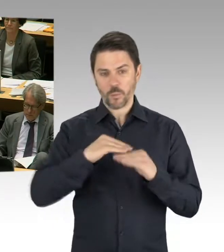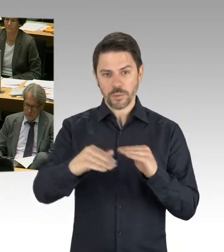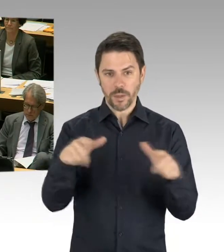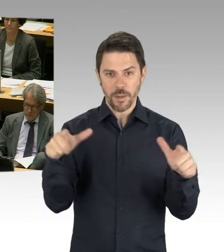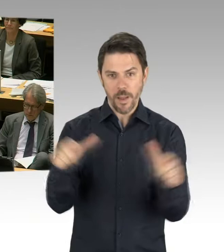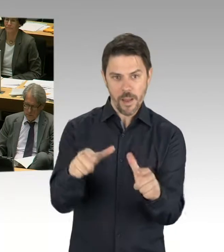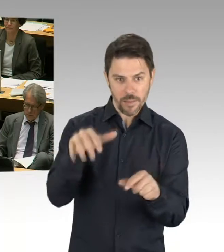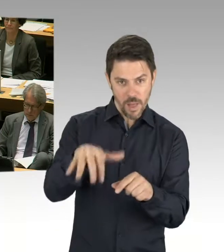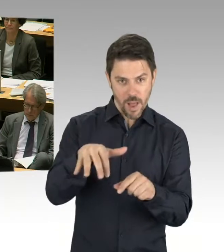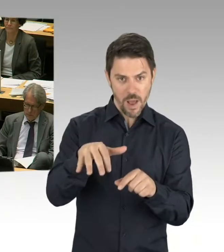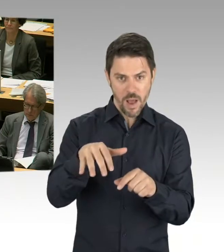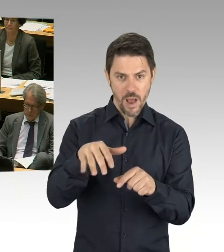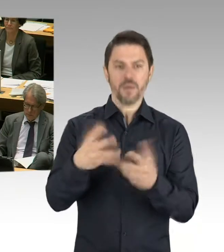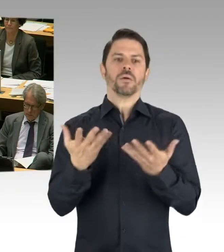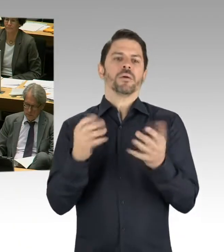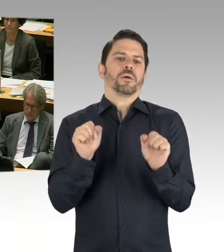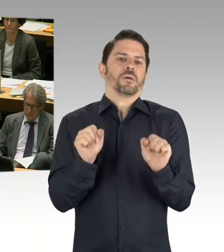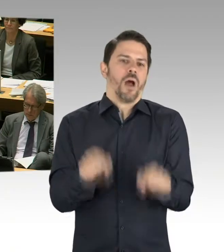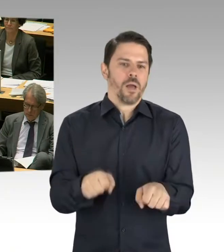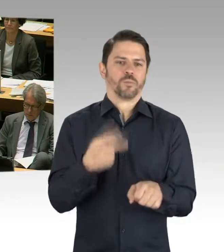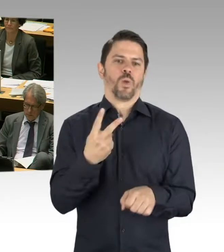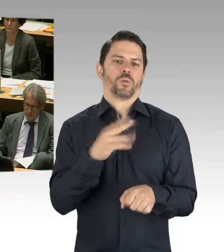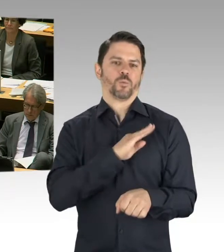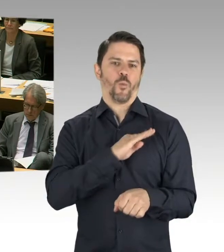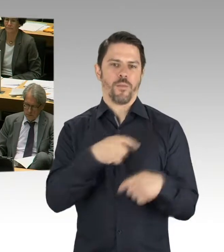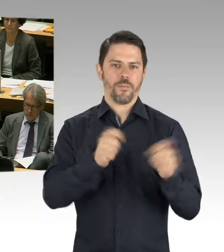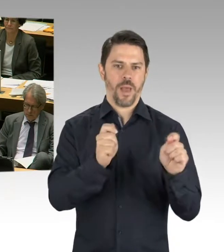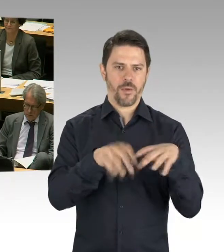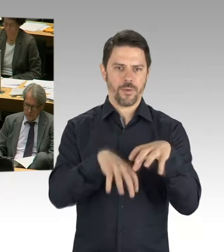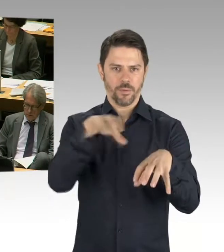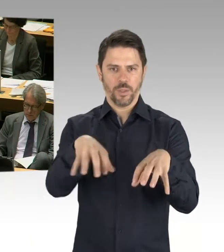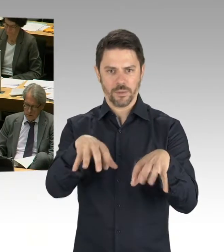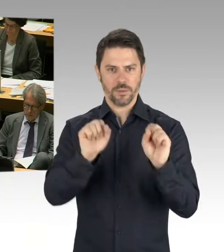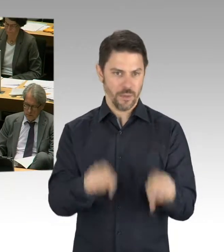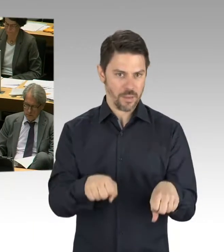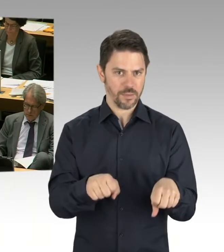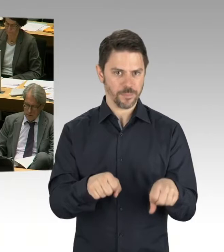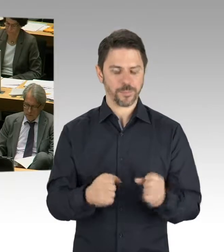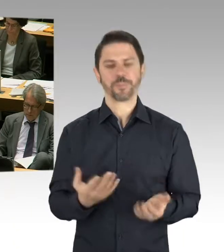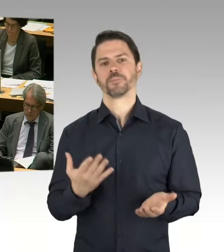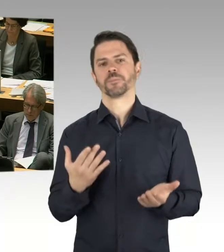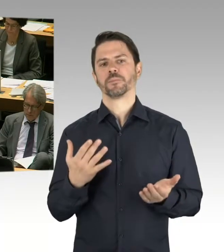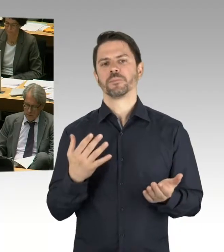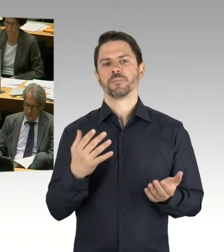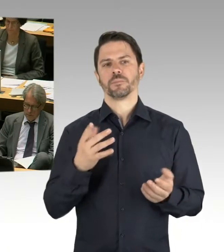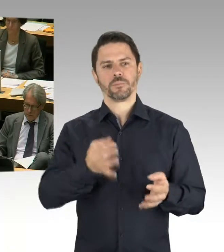wo wir auf ein Grundstück zwei Schulen bauen. Eine integrierte Sekundarschule und ein Gymnasium.